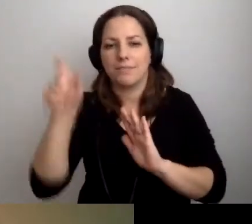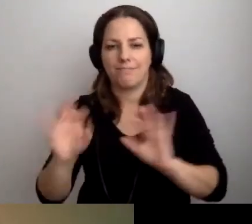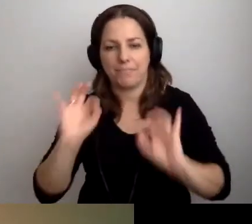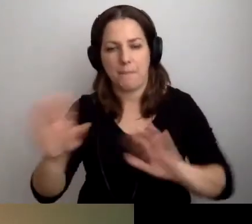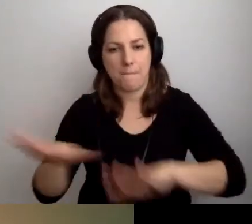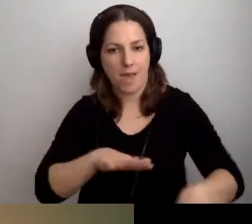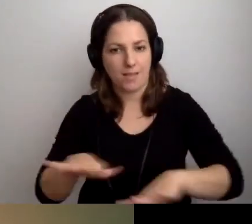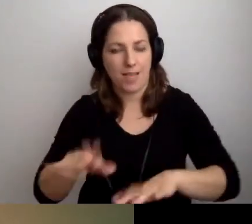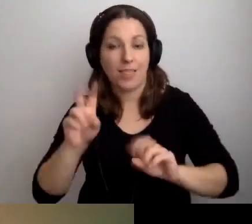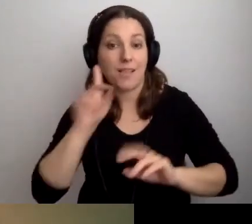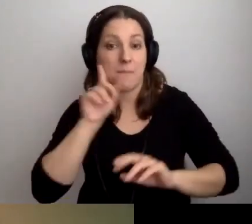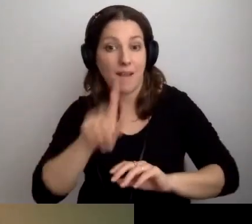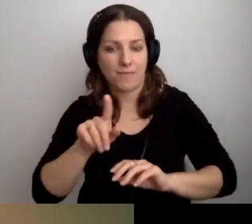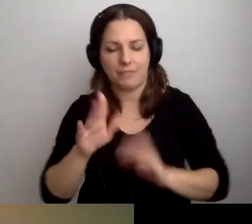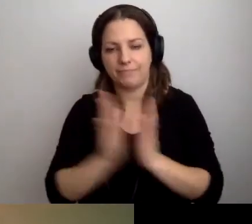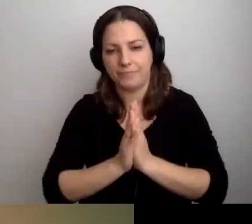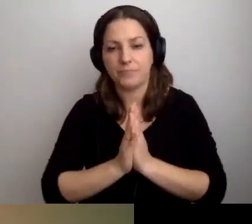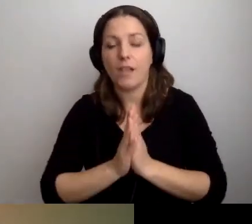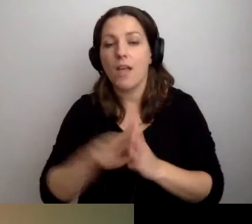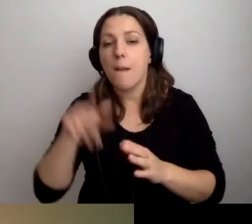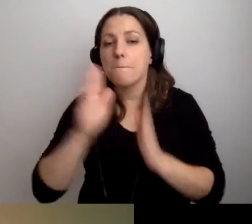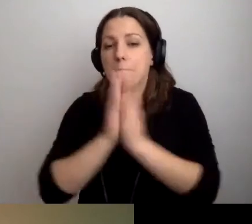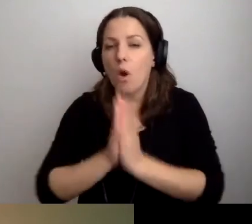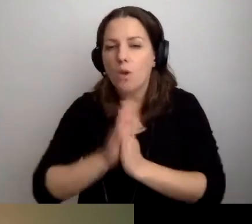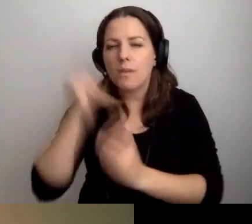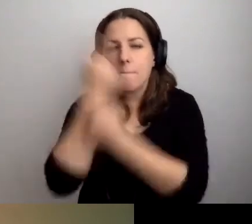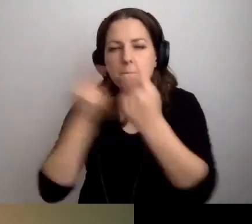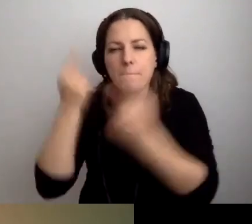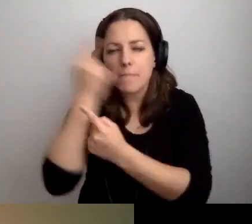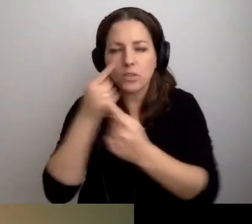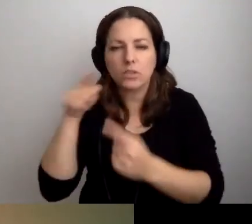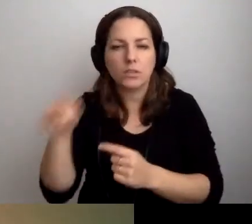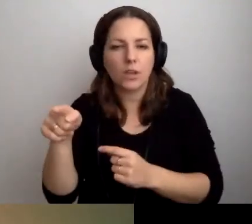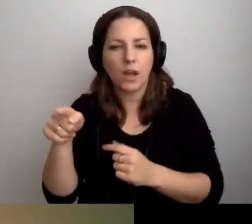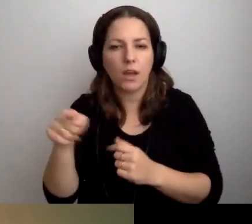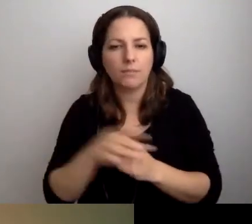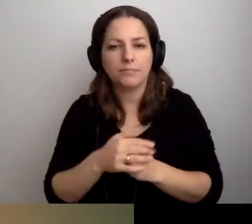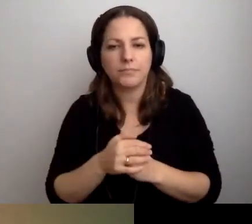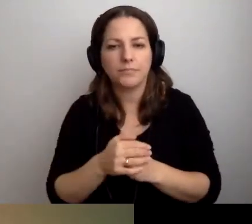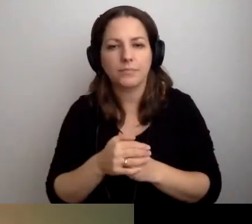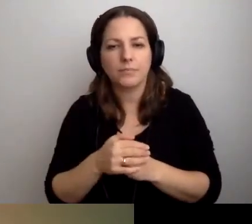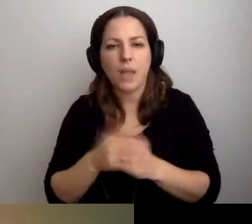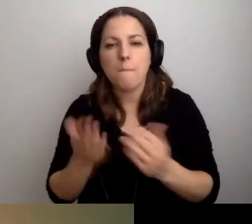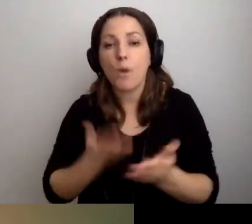Myślcie o takich propozycjach przeze mnie wysuwanych